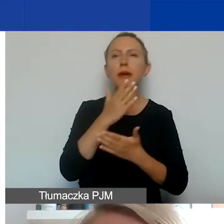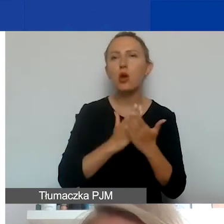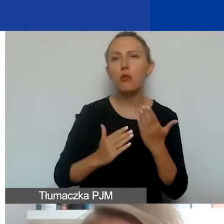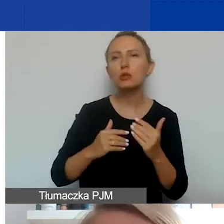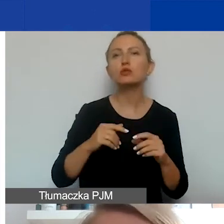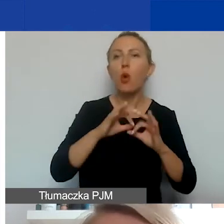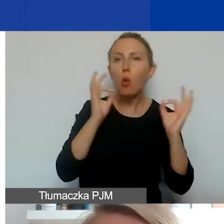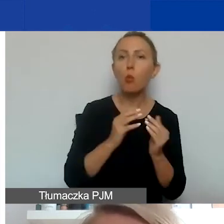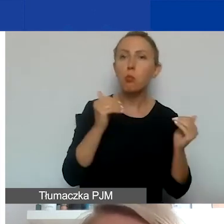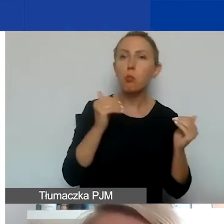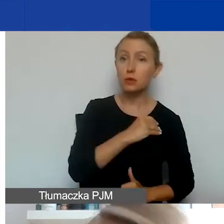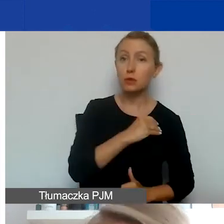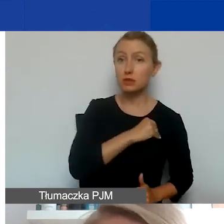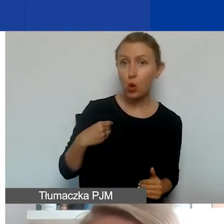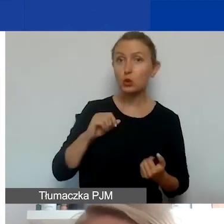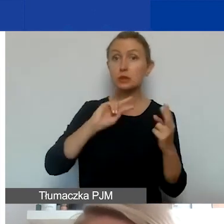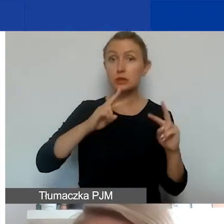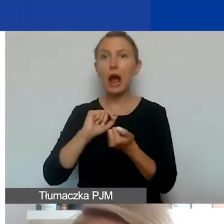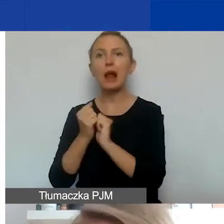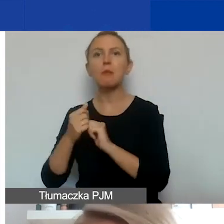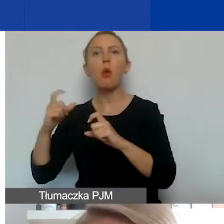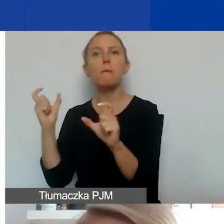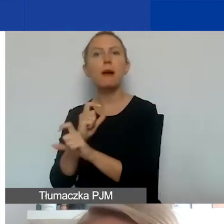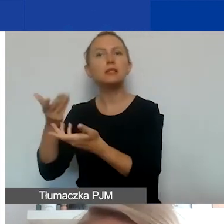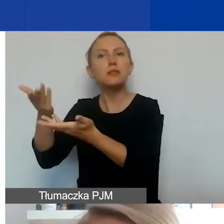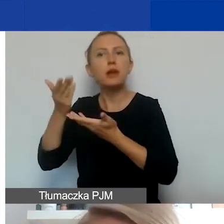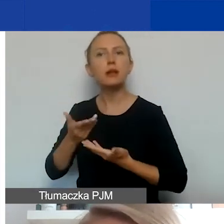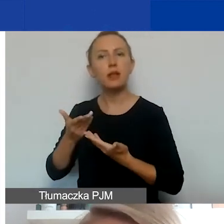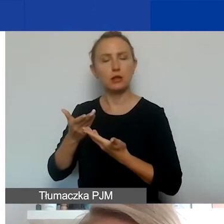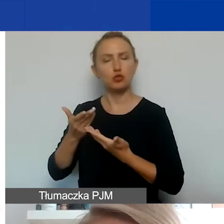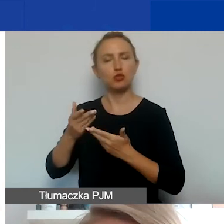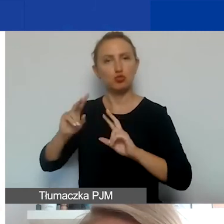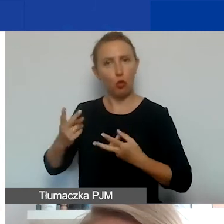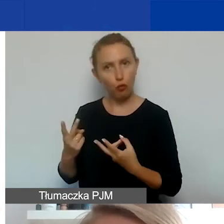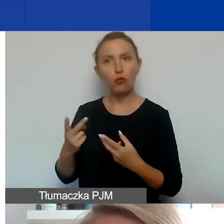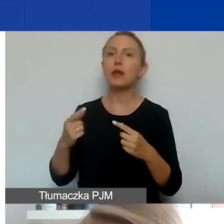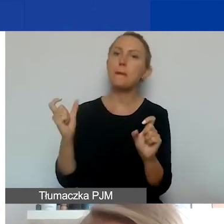z Polski lub z Państw-Darczyńców tego programu, Państw-Beneficjentów i tak zwanych państw ościennych.